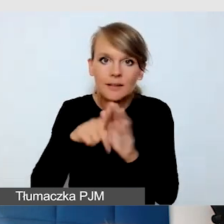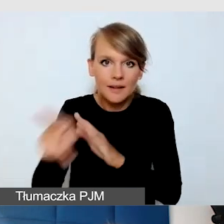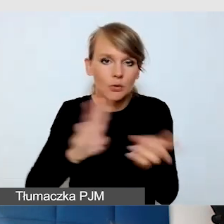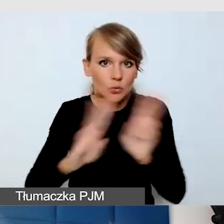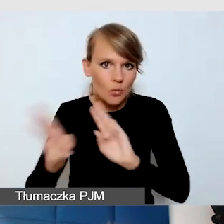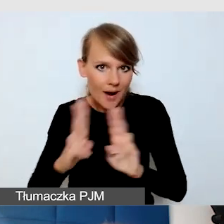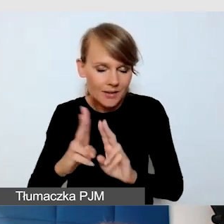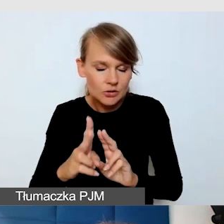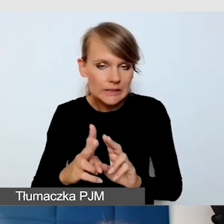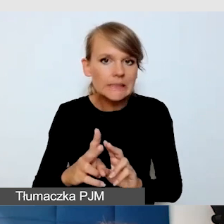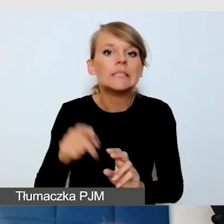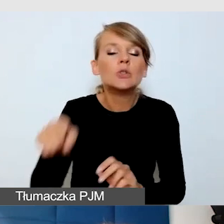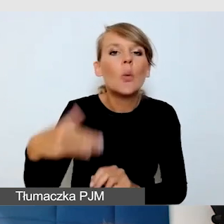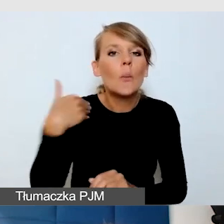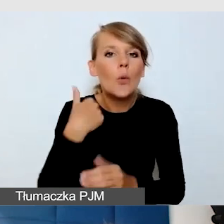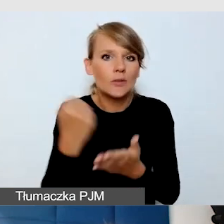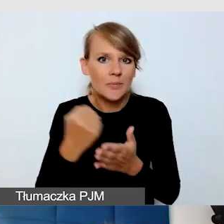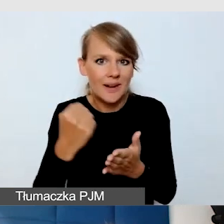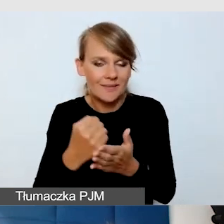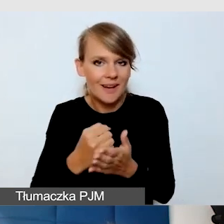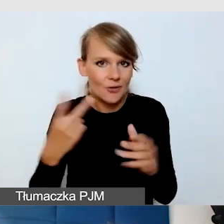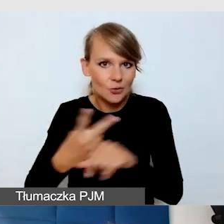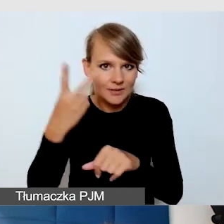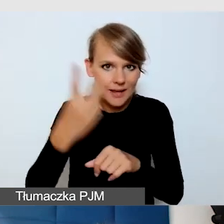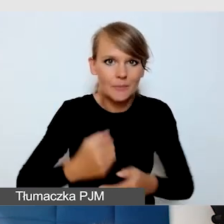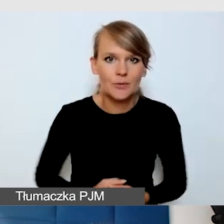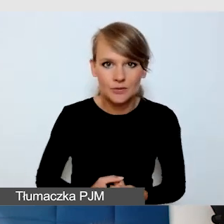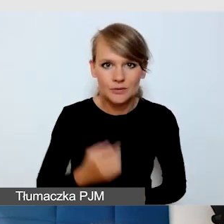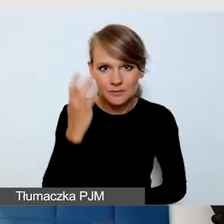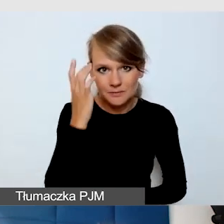Wydarzenia dotyczyło dostępności i nagle prelegent wymyślił,